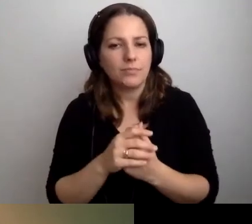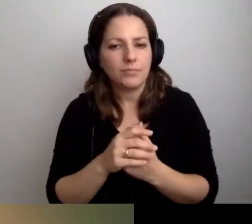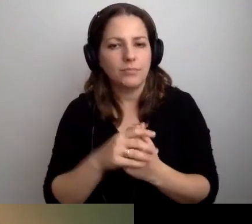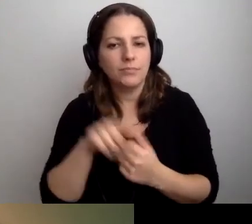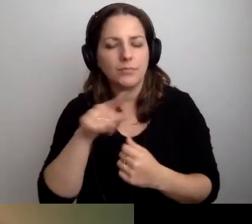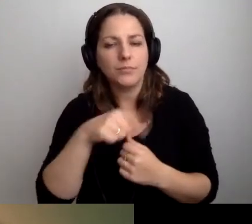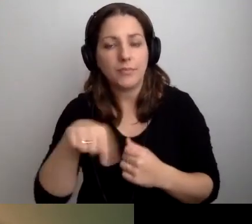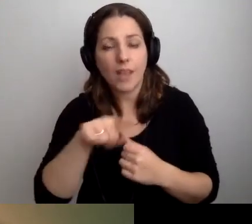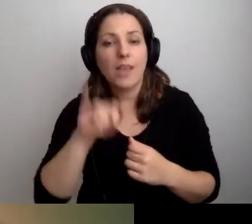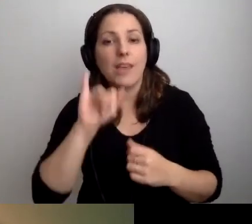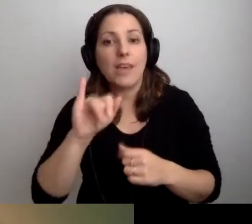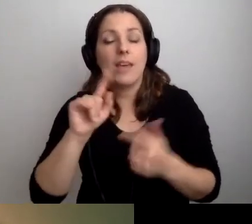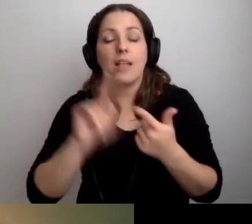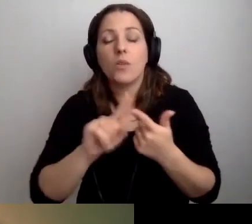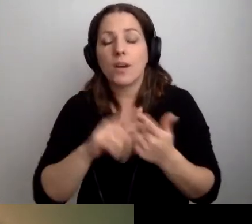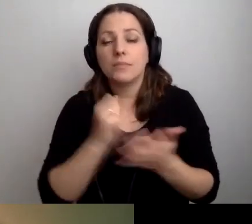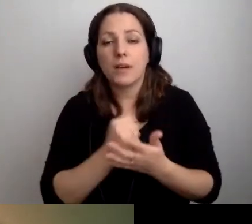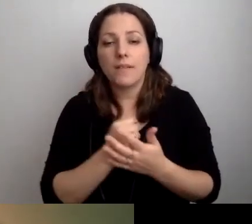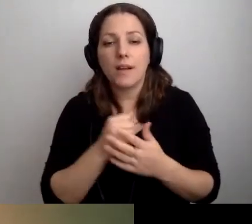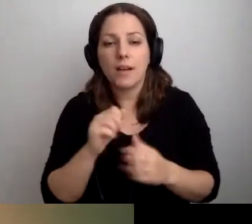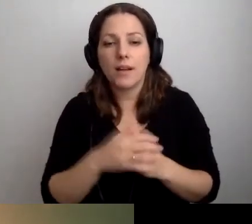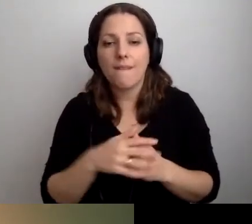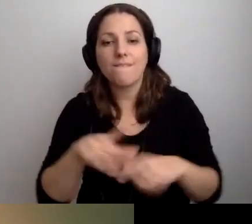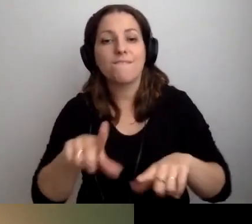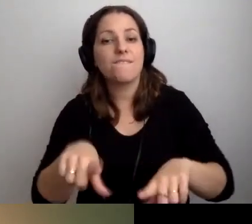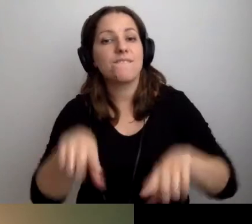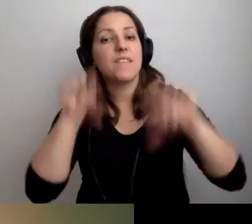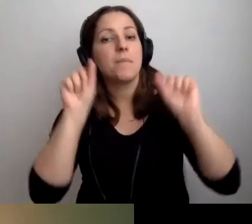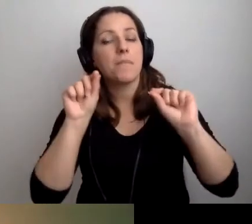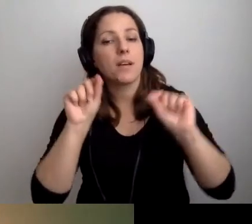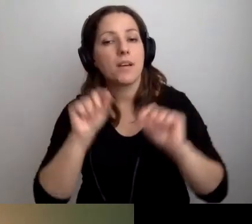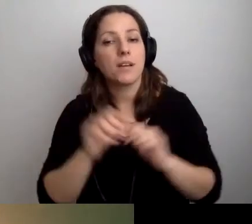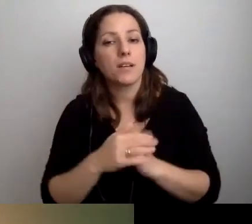Sprawa druga: wybrać oczywiście... [niesłyszalne]